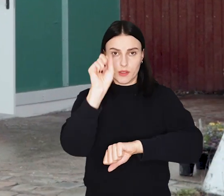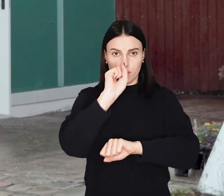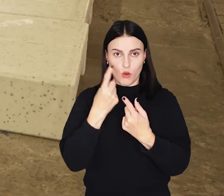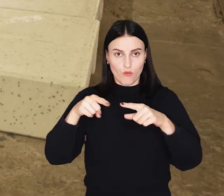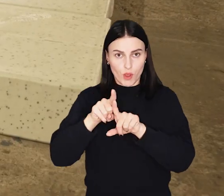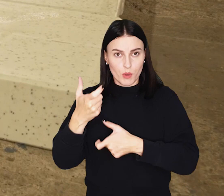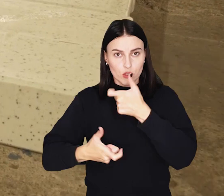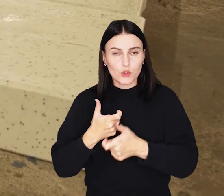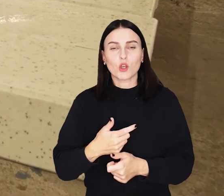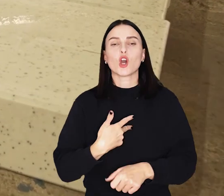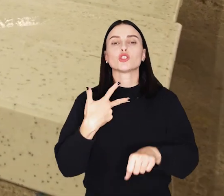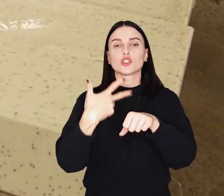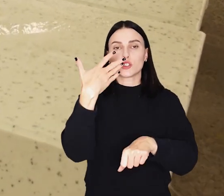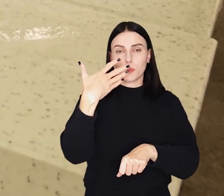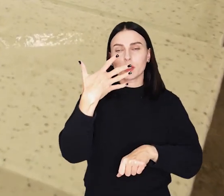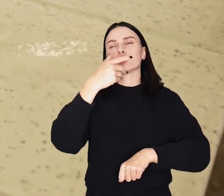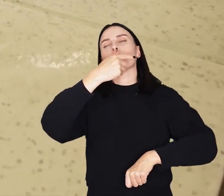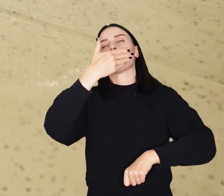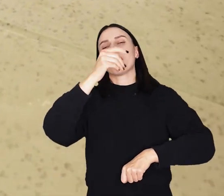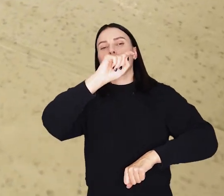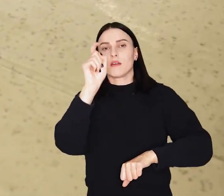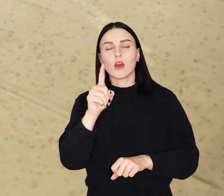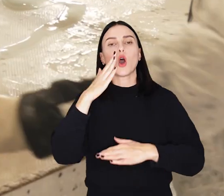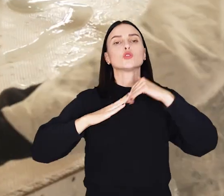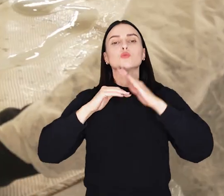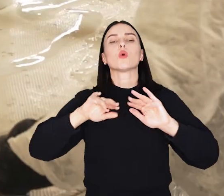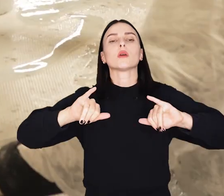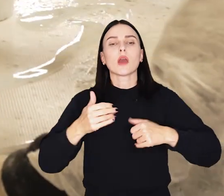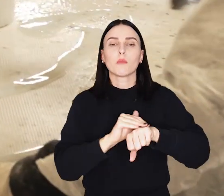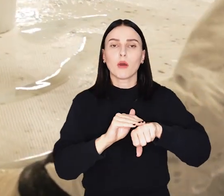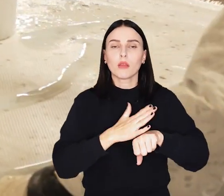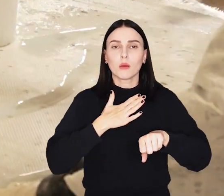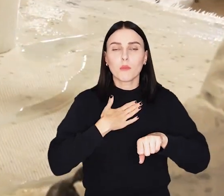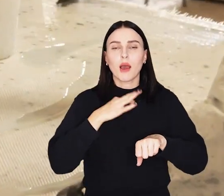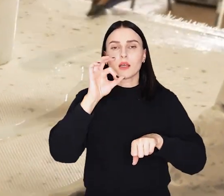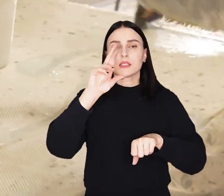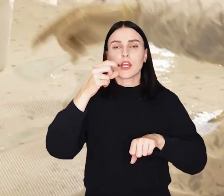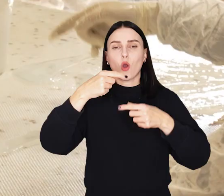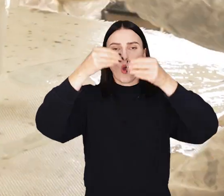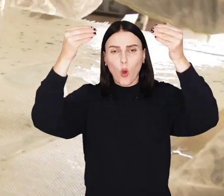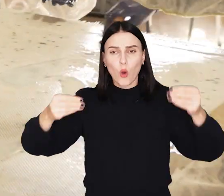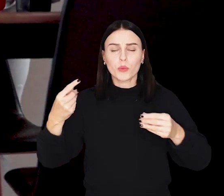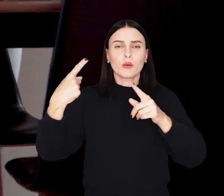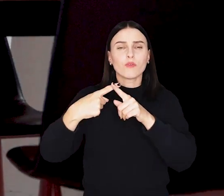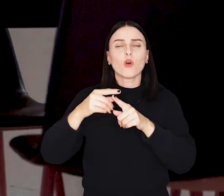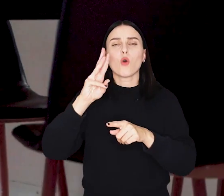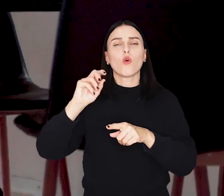Budynek ma powierzchnię około 35 metrów kwadratowych. Zbudowano go ze styropianu pokrytego włóknem szklanym i żywicą.